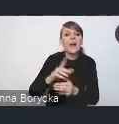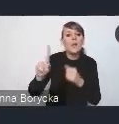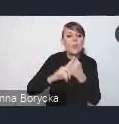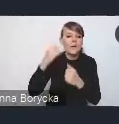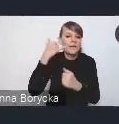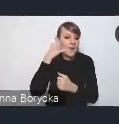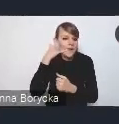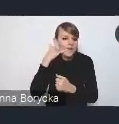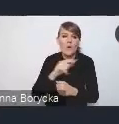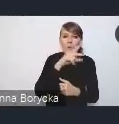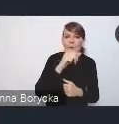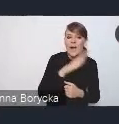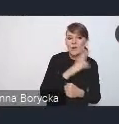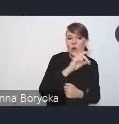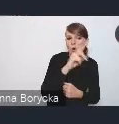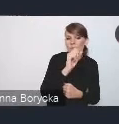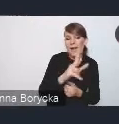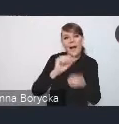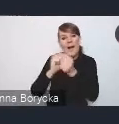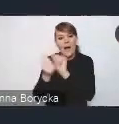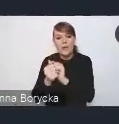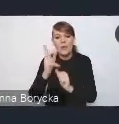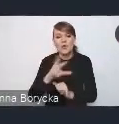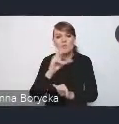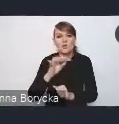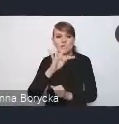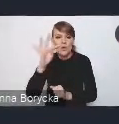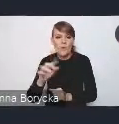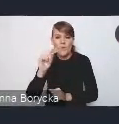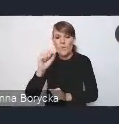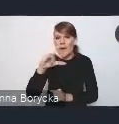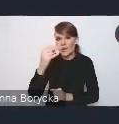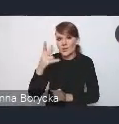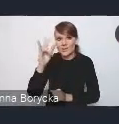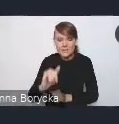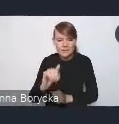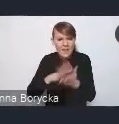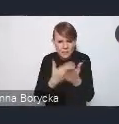albo do Krzysztofa Paczyńskiego, bo gdyby coś się działo, to może warto zadzwonić i spytać.